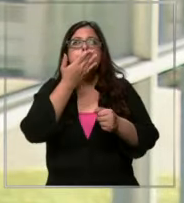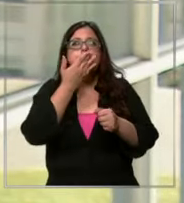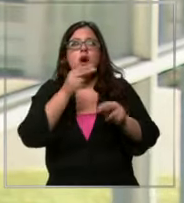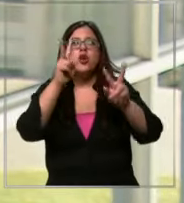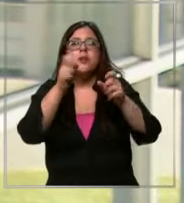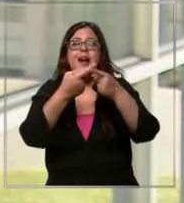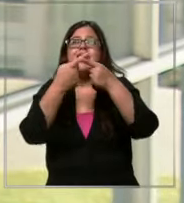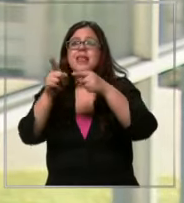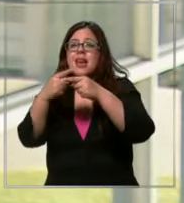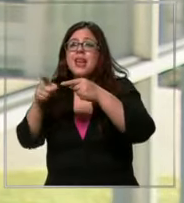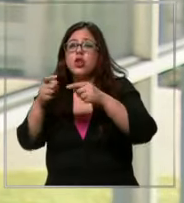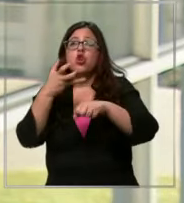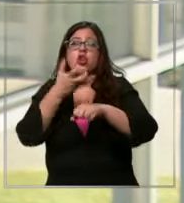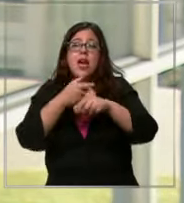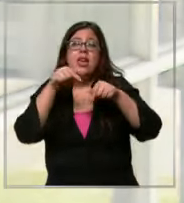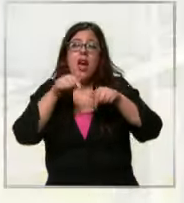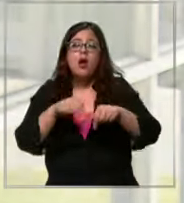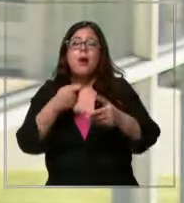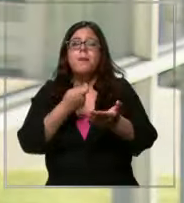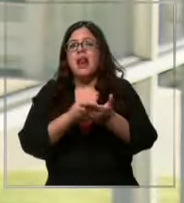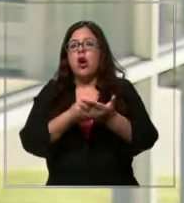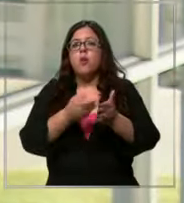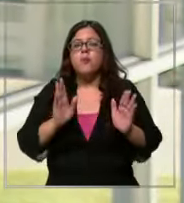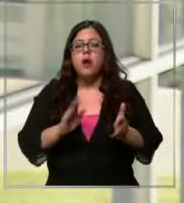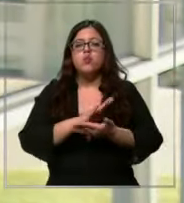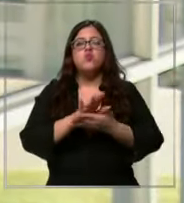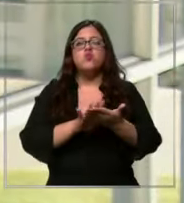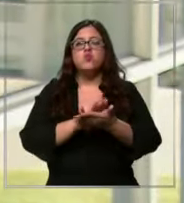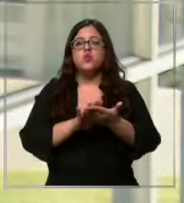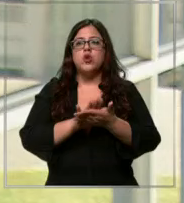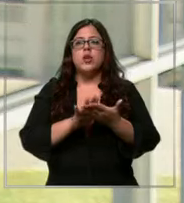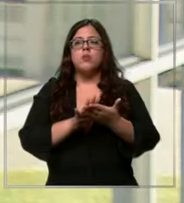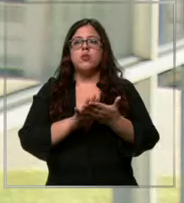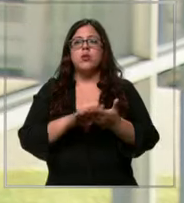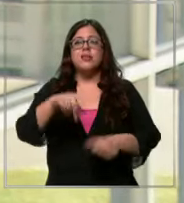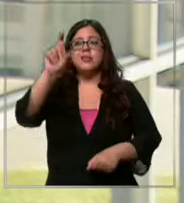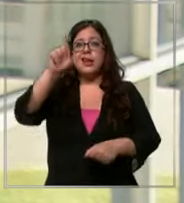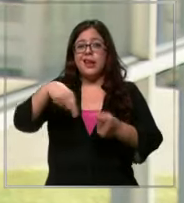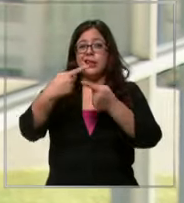que se tienen en esta epo para comprar por ejemplo la tarjeta de crédito es cara es lo más caro que